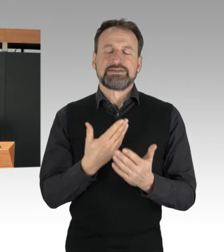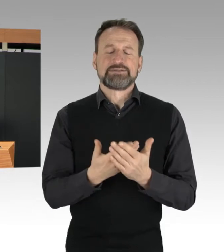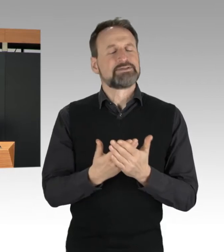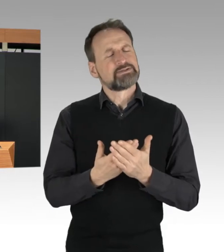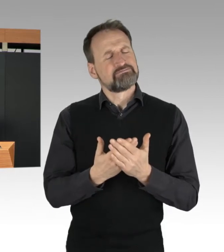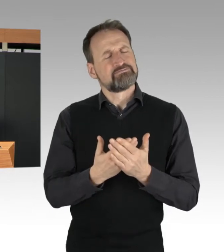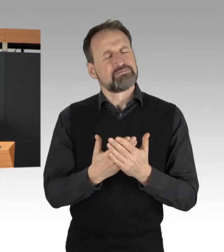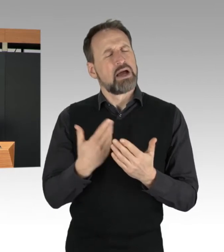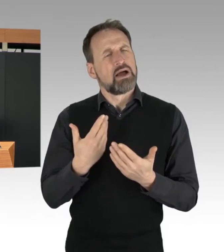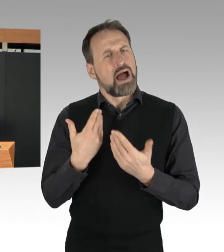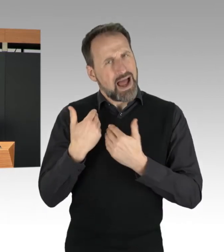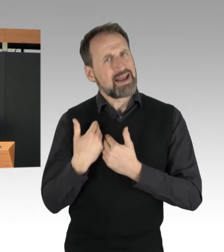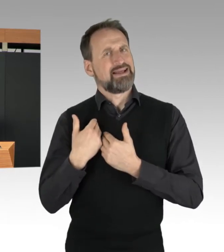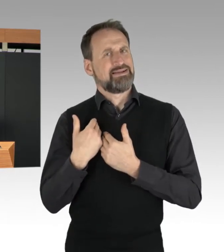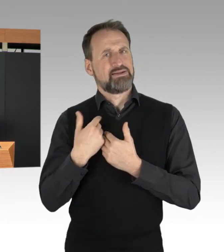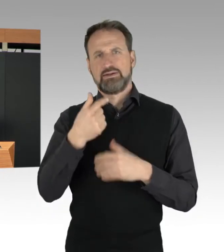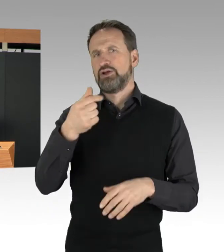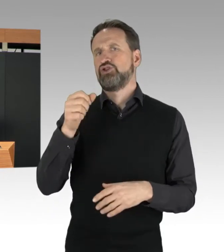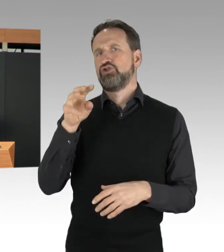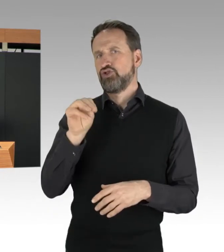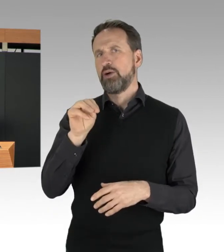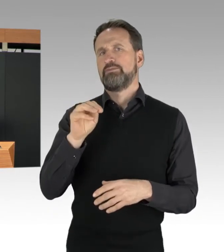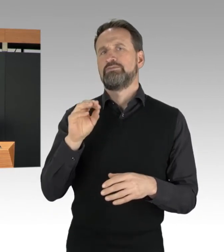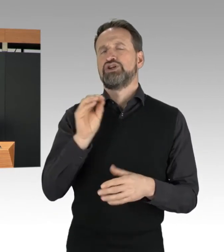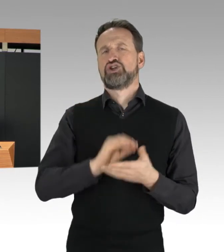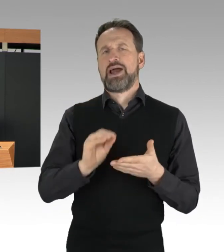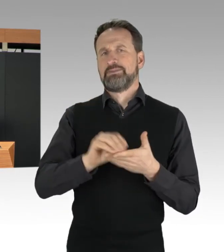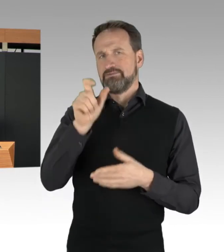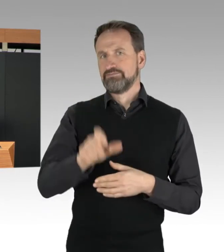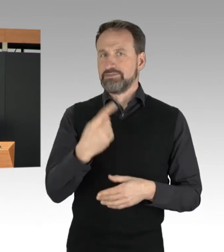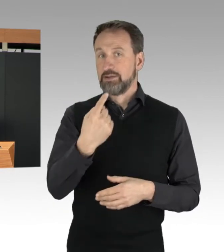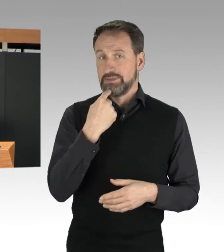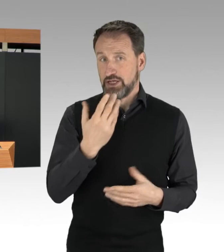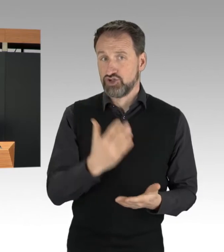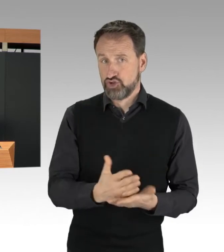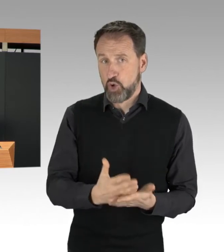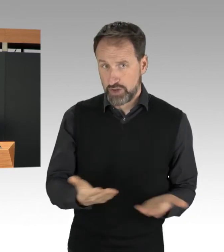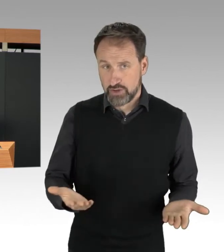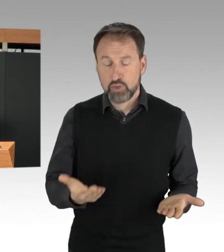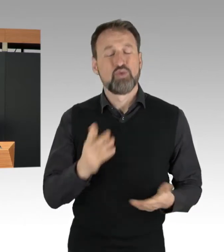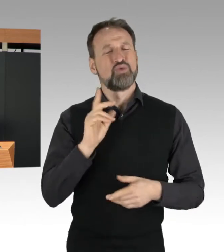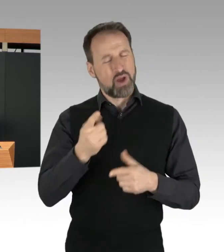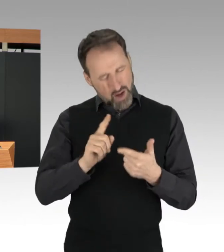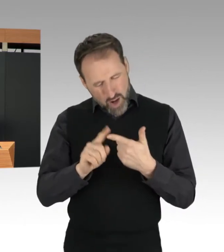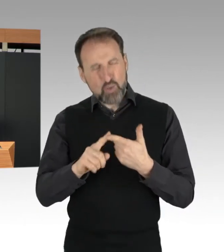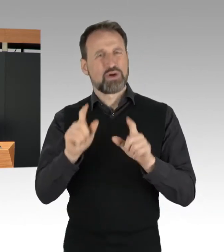und auch das Thema Essensverschwendung, das viele, auch hier, unter uns,